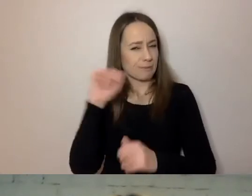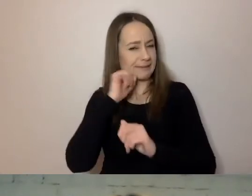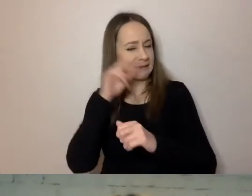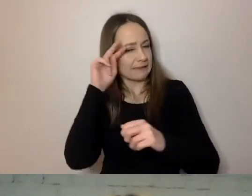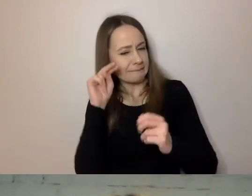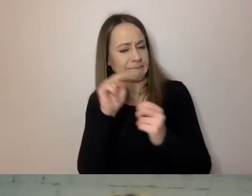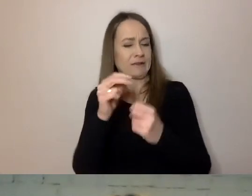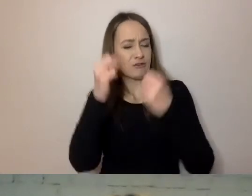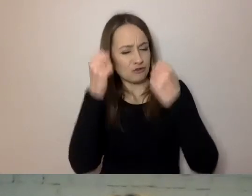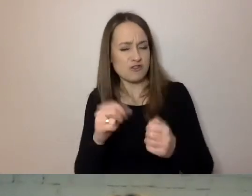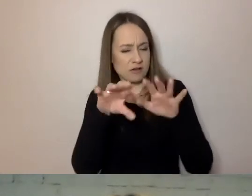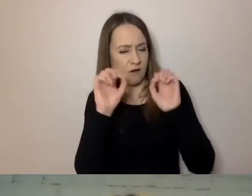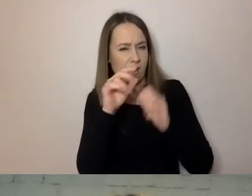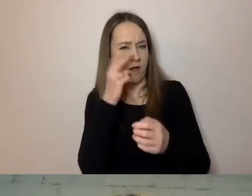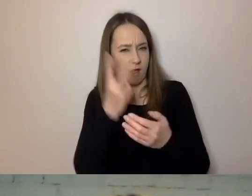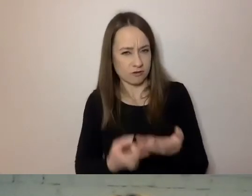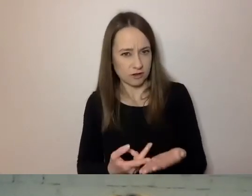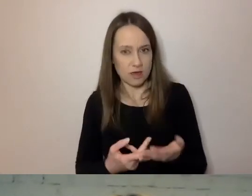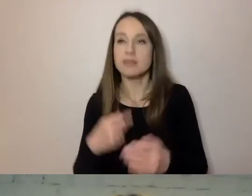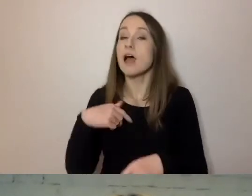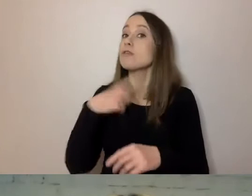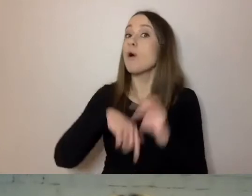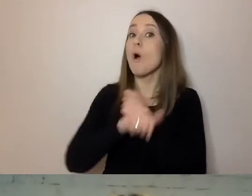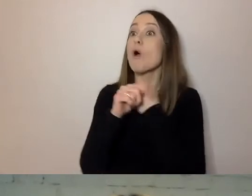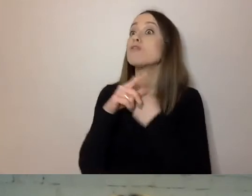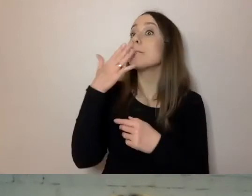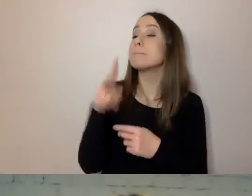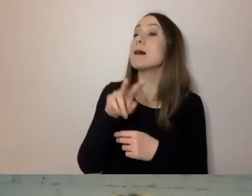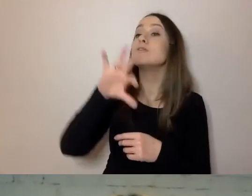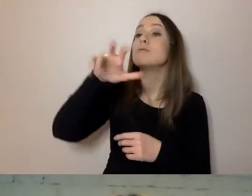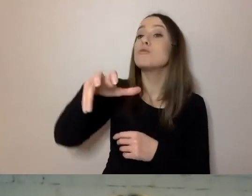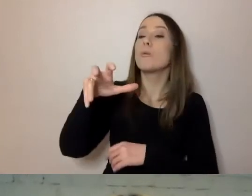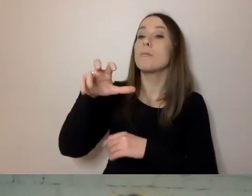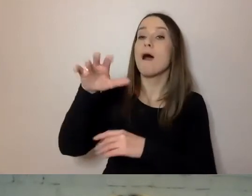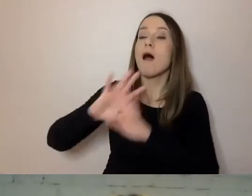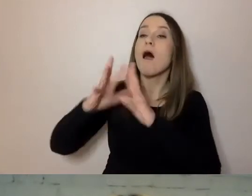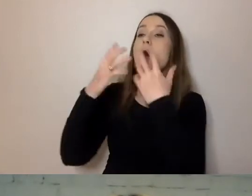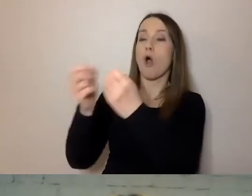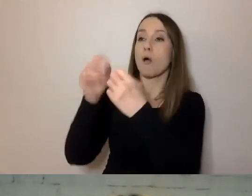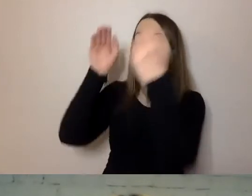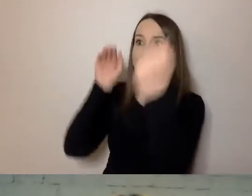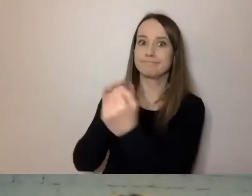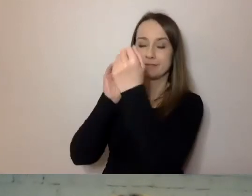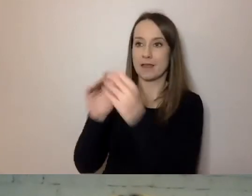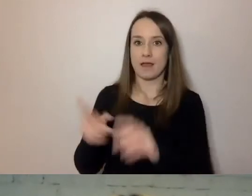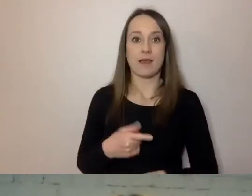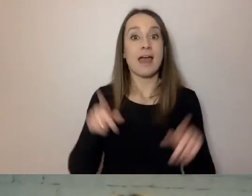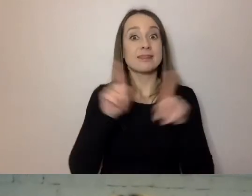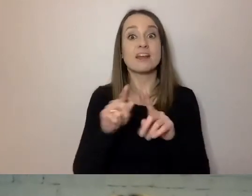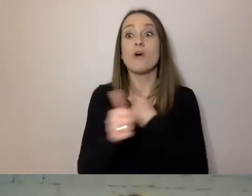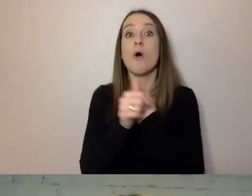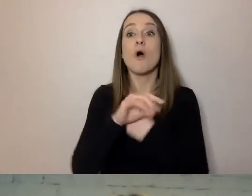Jednocześnie musimy uwzględnić potrzeby osób młodych. Co to znaczy?